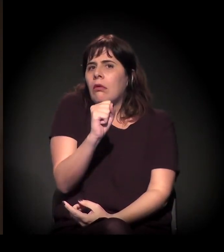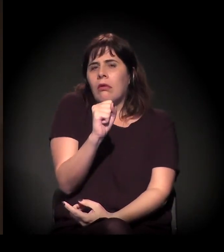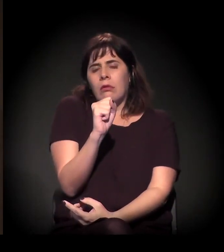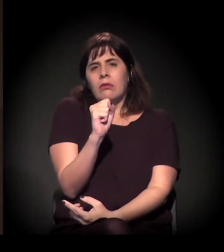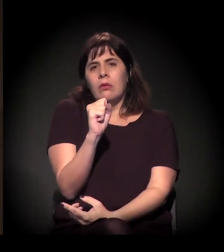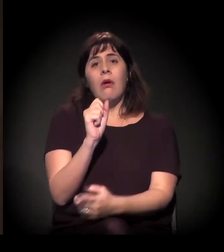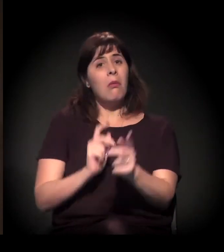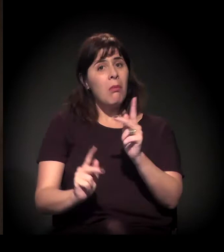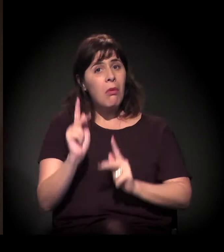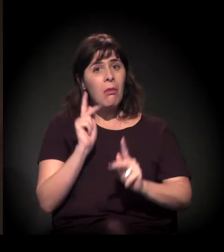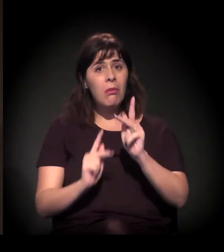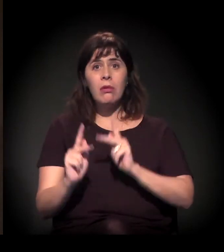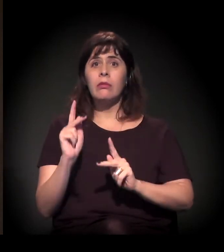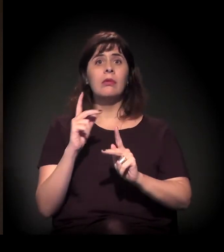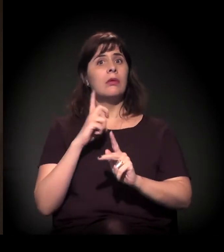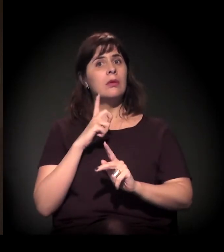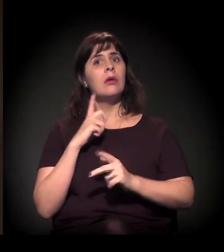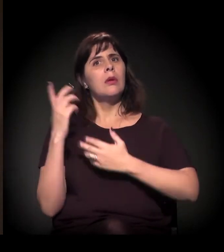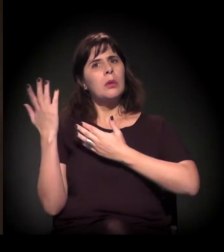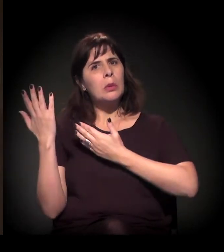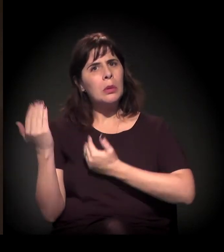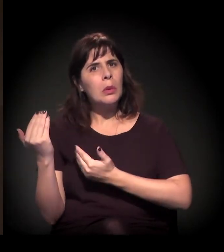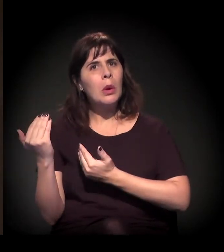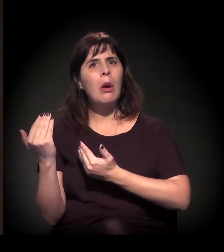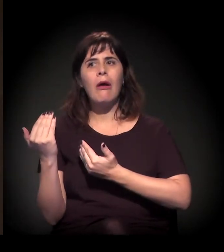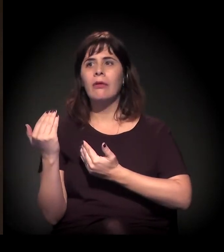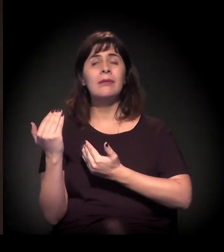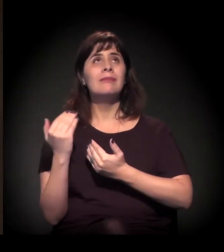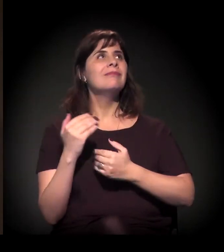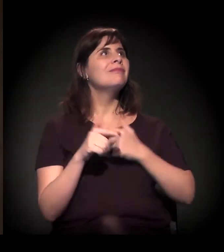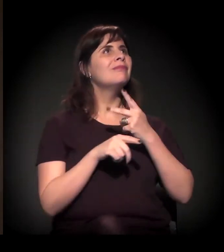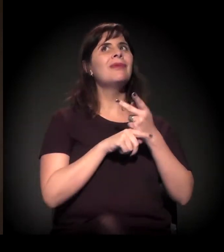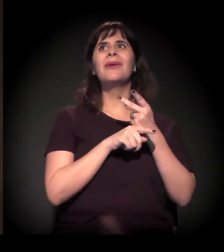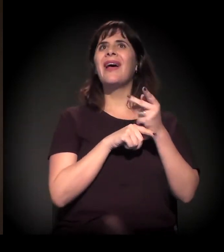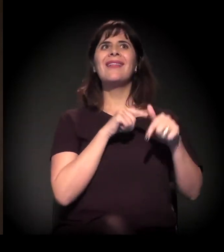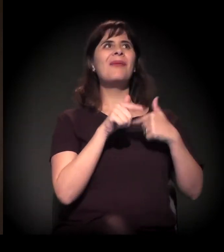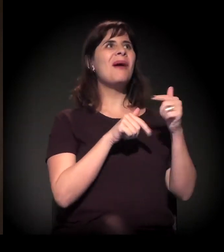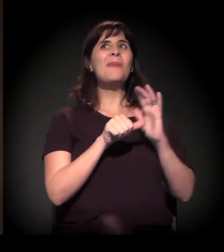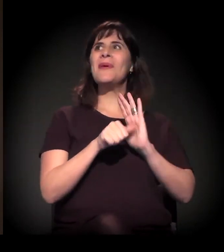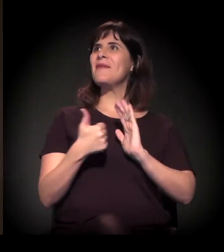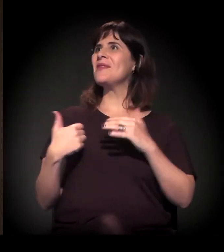A população − aqui nós temos muitos jovens que sabem disso... O jovem que vai atrás do primeiro emprego sabe o que significa